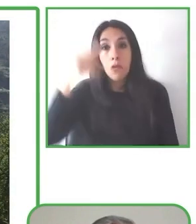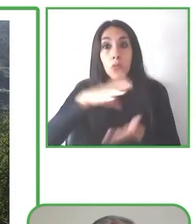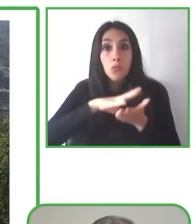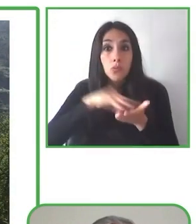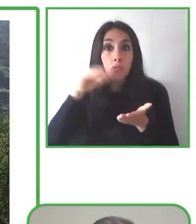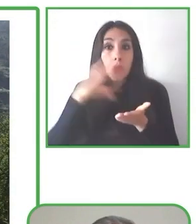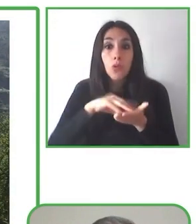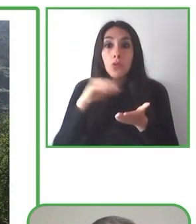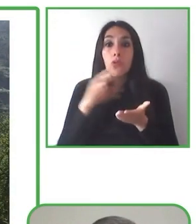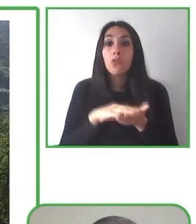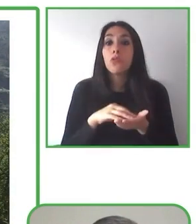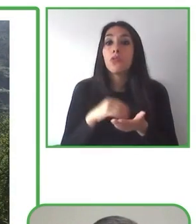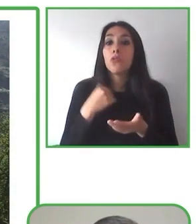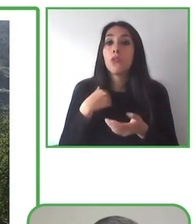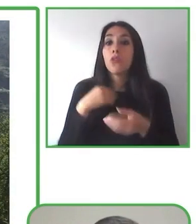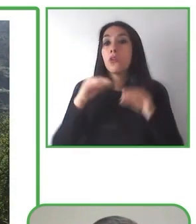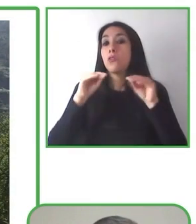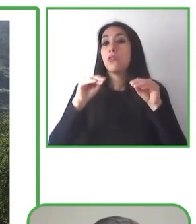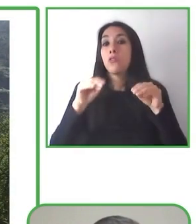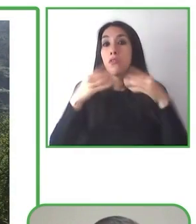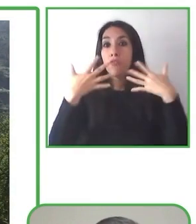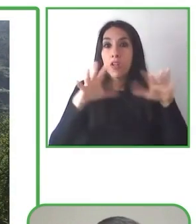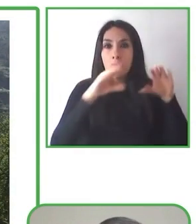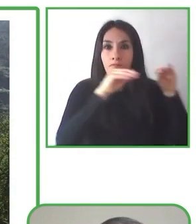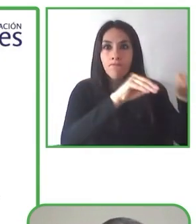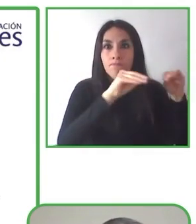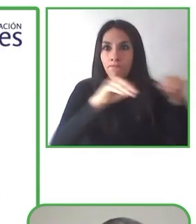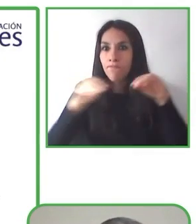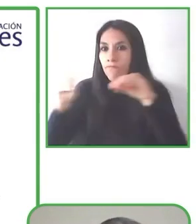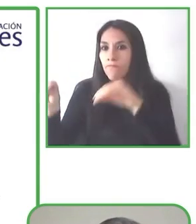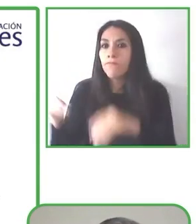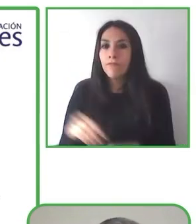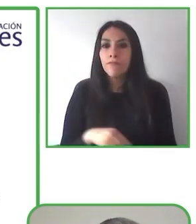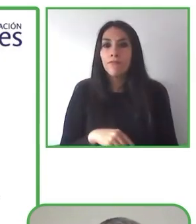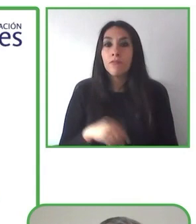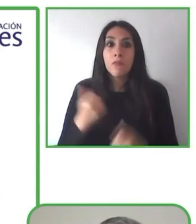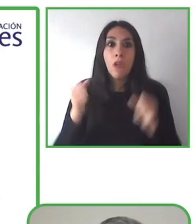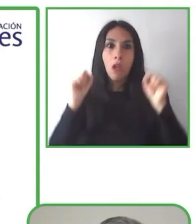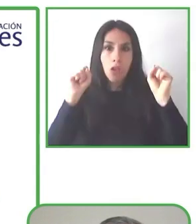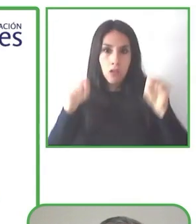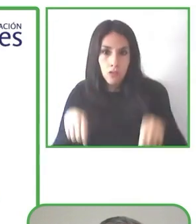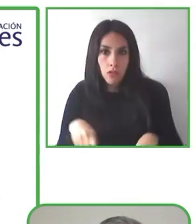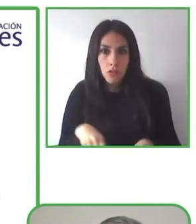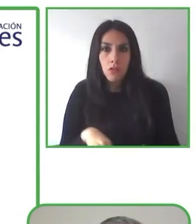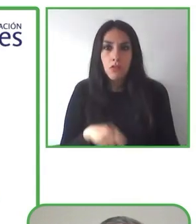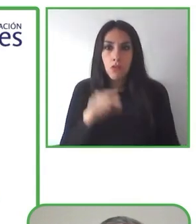información y reservas sin barreras que facilitará el viaje de los turistas con necesidades especiales.